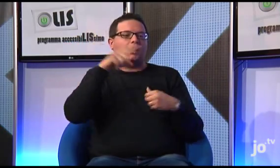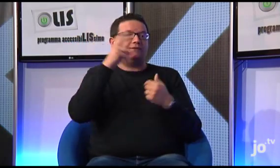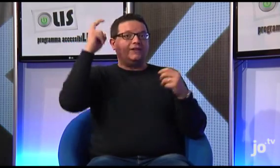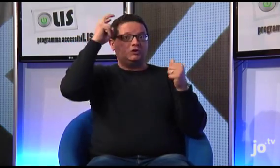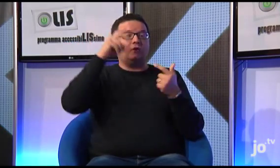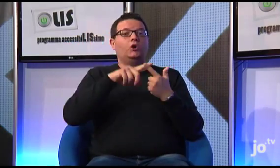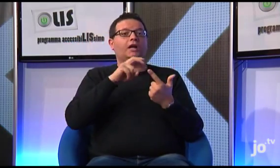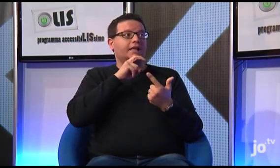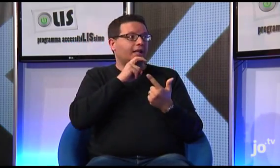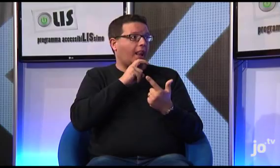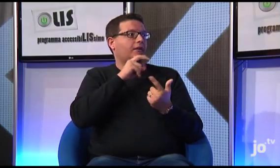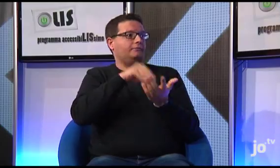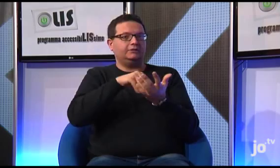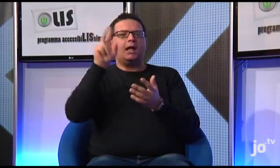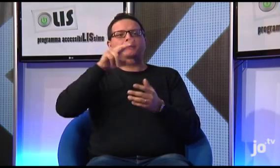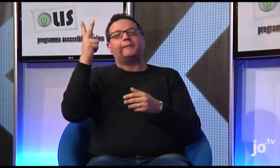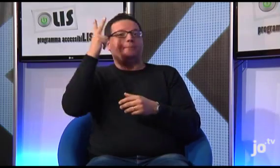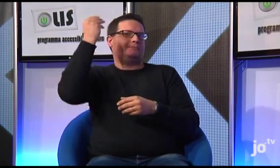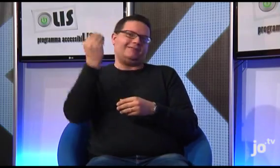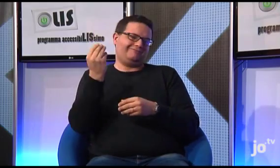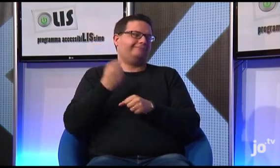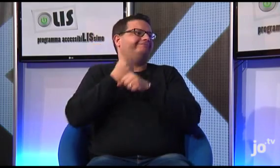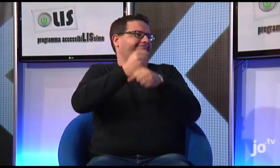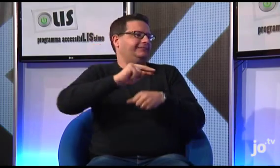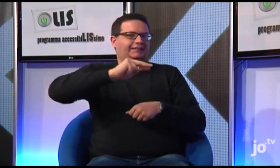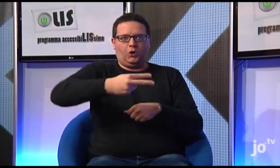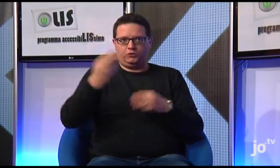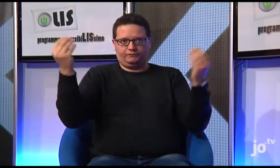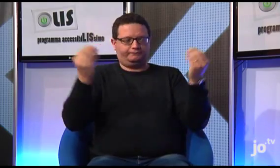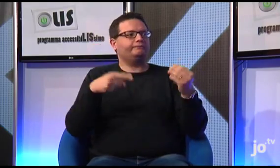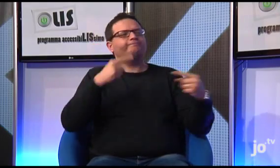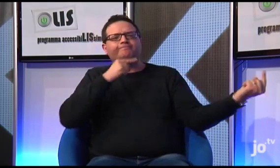tuttavia, in quella occasione dovette delegare il suo vicario, si discusse della Lingua dei Segni e